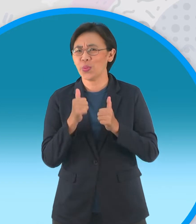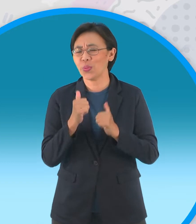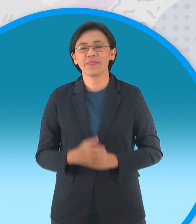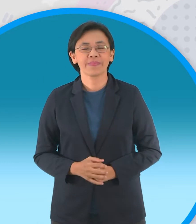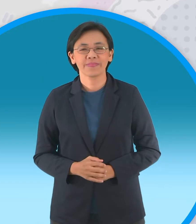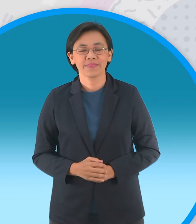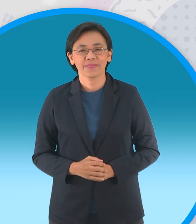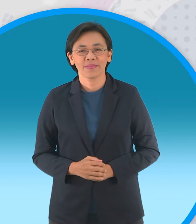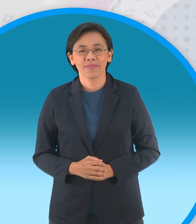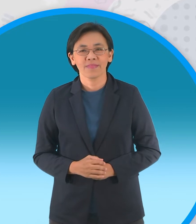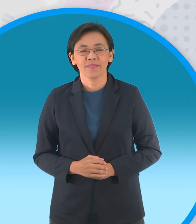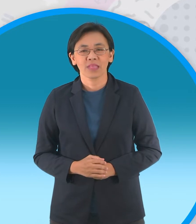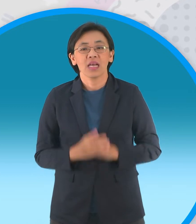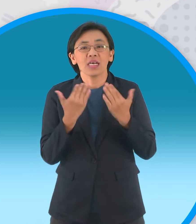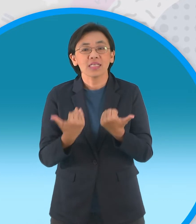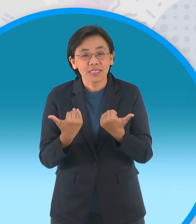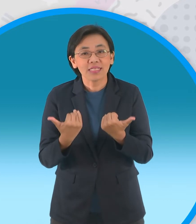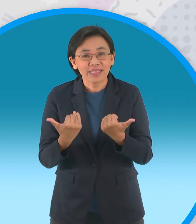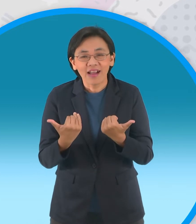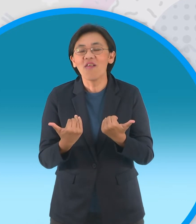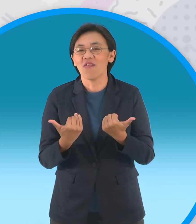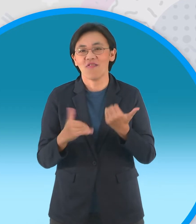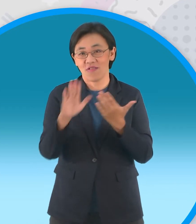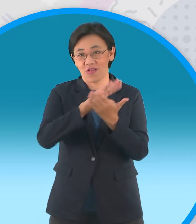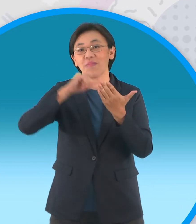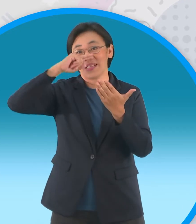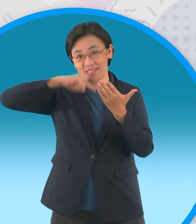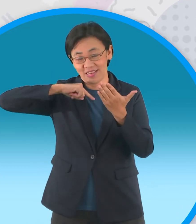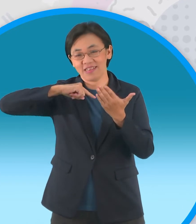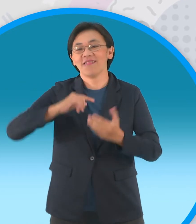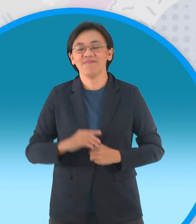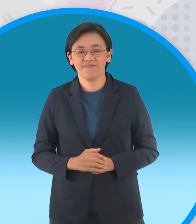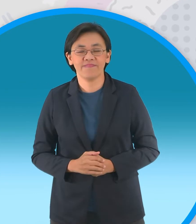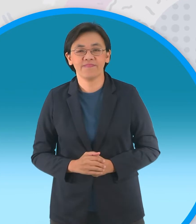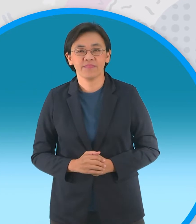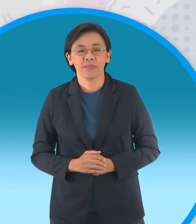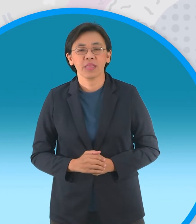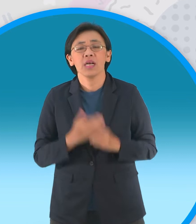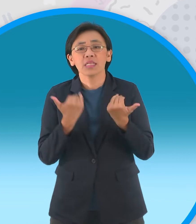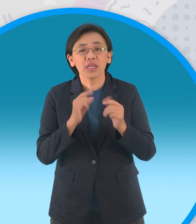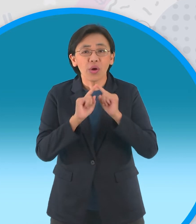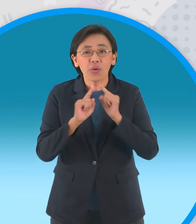ตอนนี้นะจ๊ะเรายังอยู่ในประเทศไทยกันอยู่นะ ใช่ครับแต่ก่อนที่จะไปพูดคุยกับประเทศไทยนะครับ